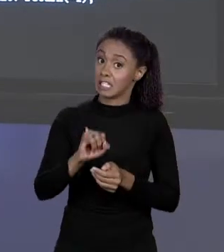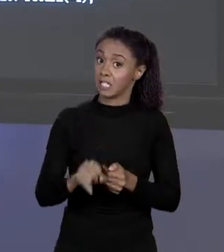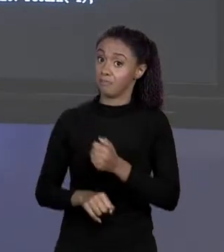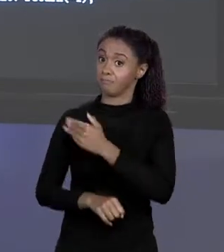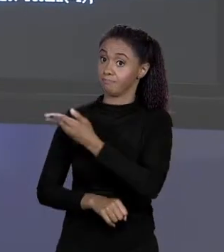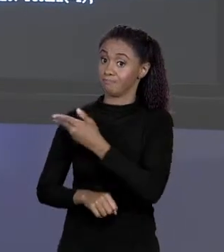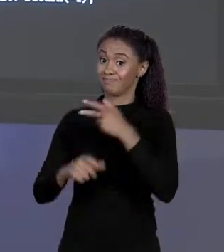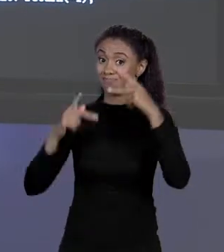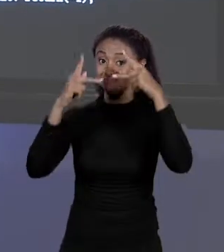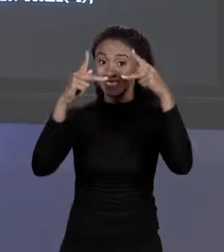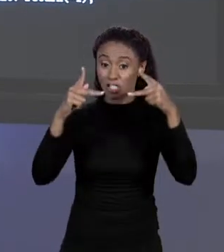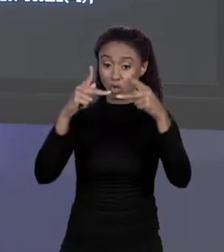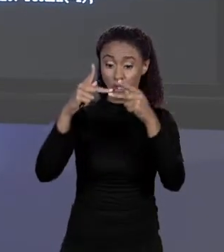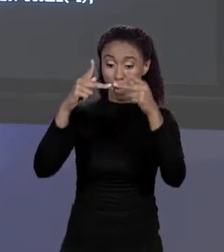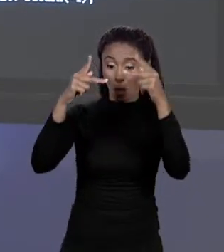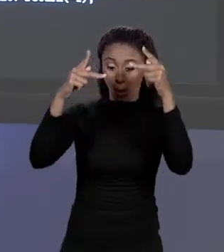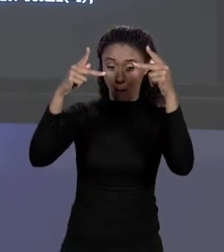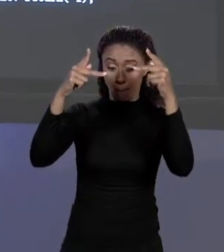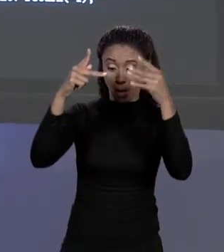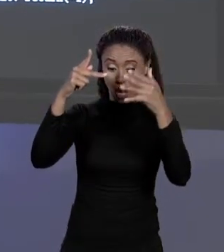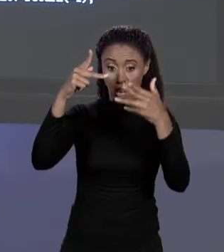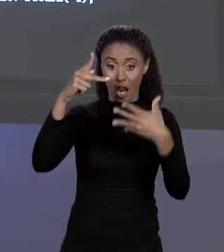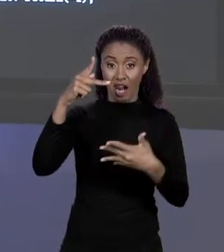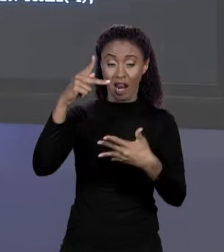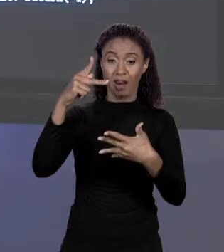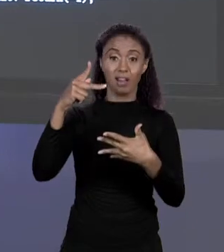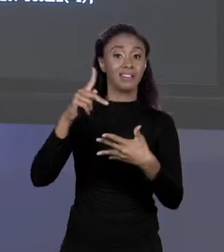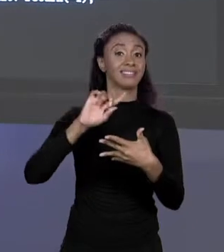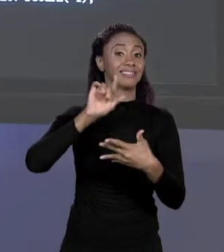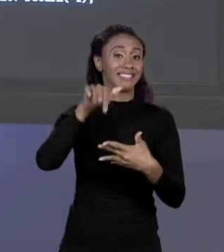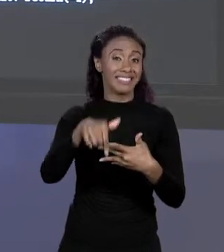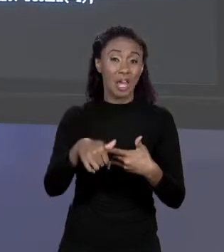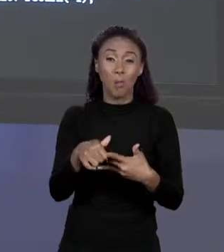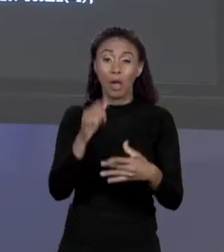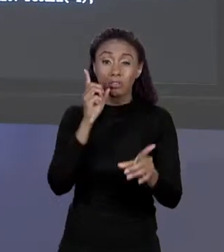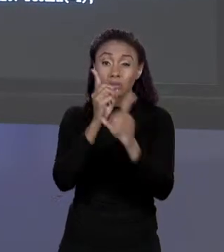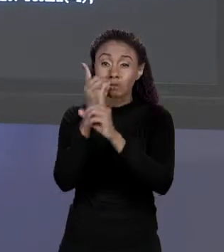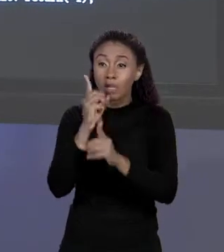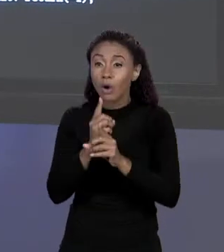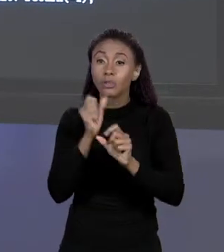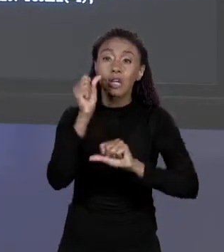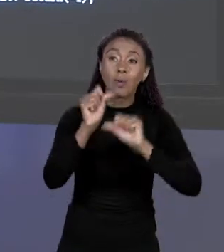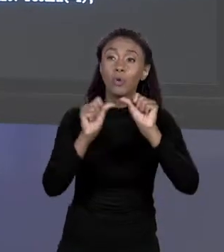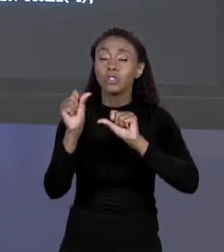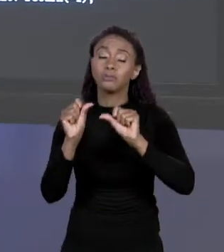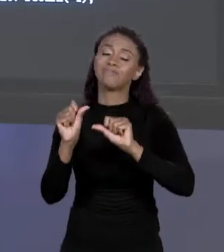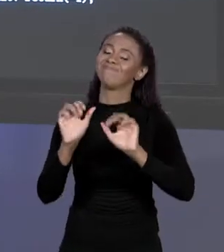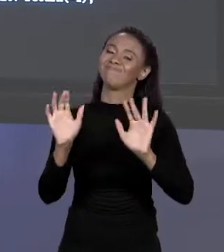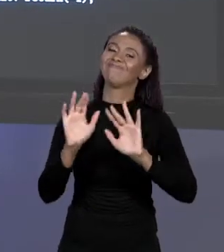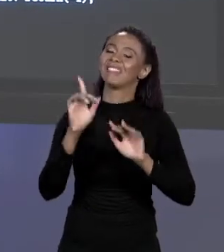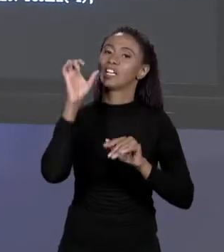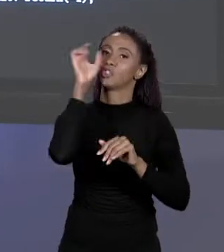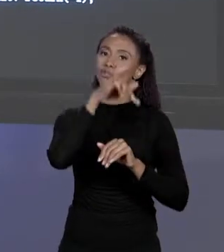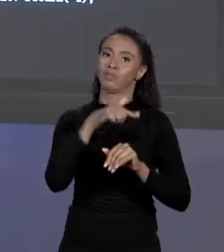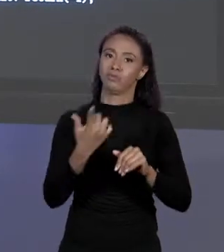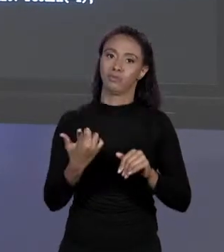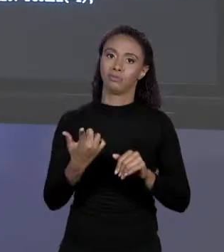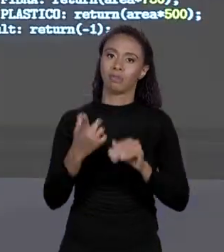VAI FICAR REALMENTE DIFÍCIL DE ACHAR ESSAS MUDANÇAS. VAMOS COMEÇAR A FAZER AS MUDANÇAS NECESSÁRIAS PARA ISSO DAQUI.